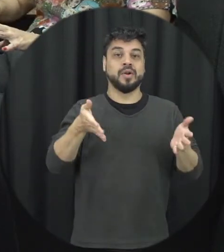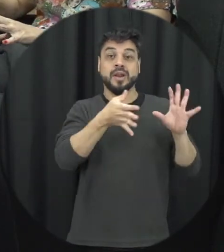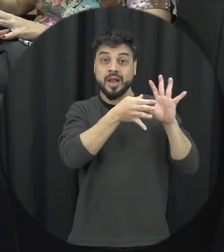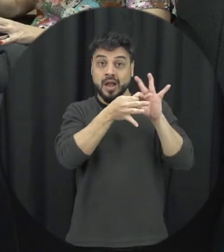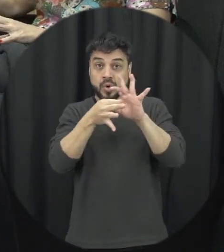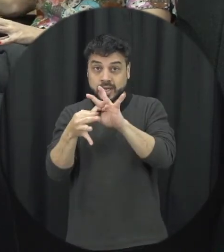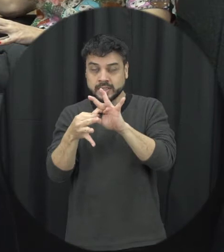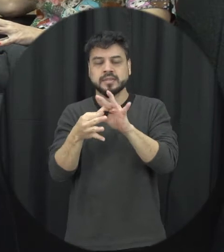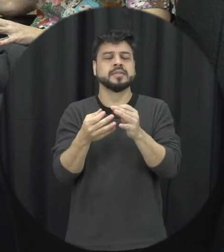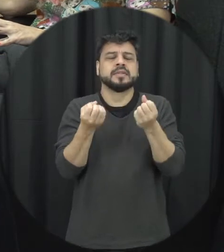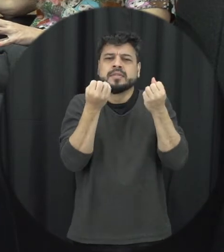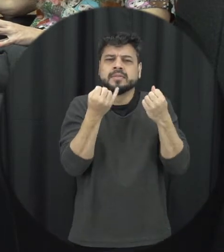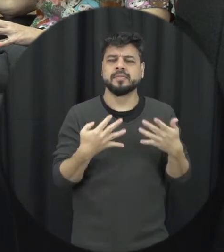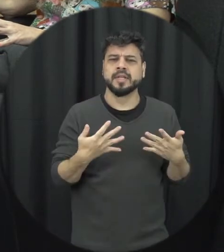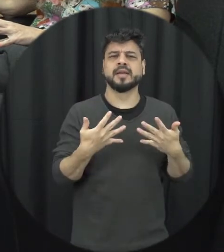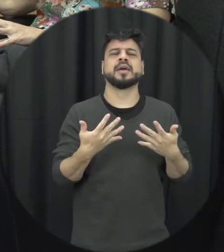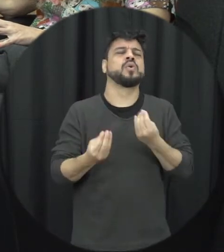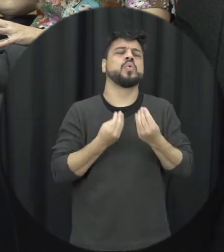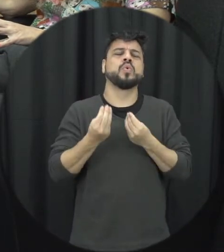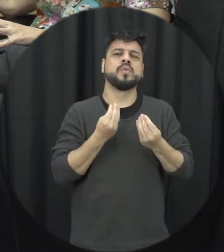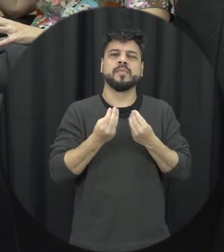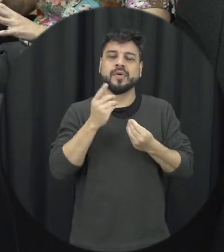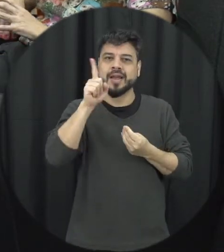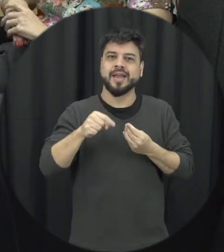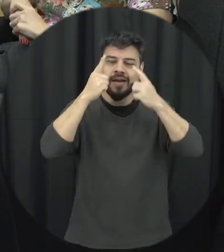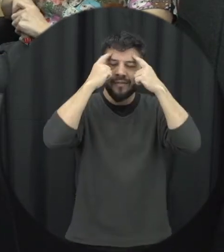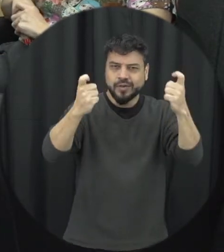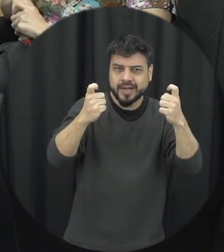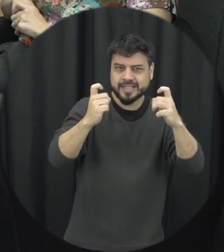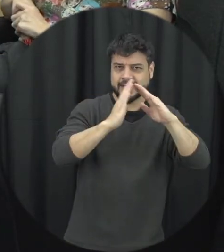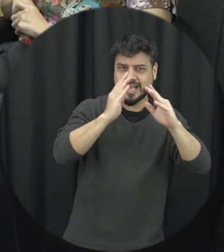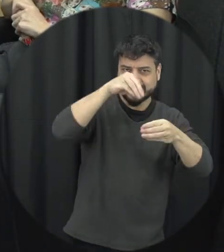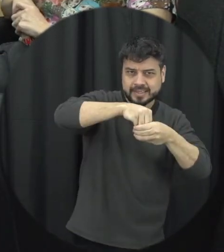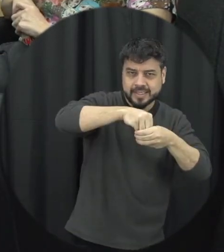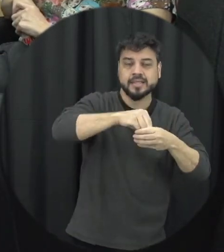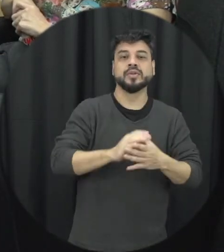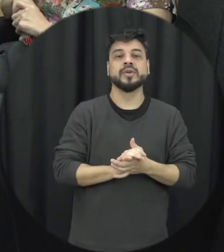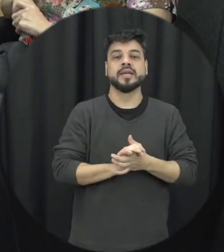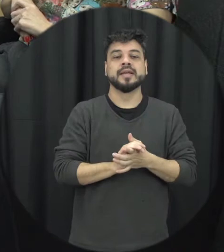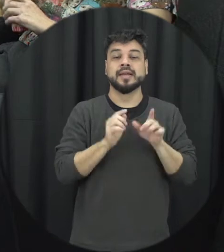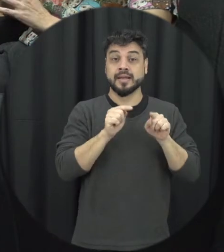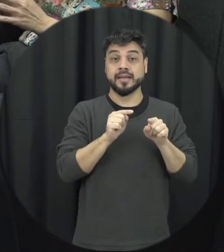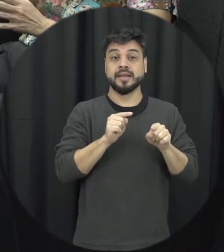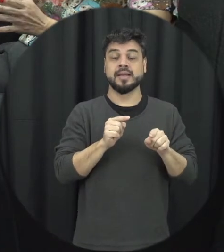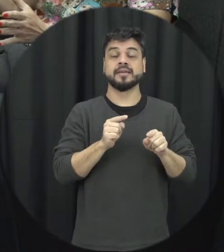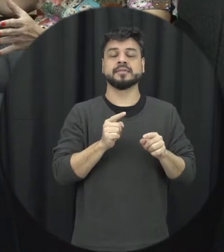definições né de violência doméstica e familiar contra a mulher é a gente pensar que muitas vezes